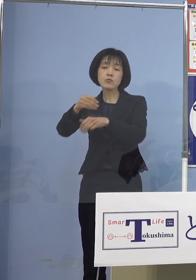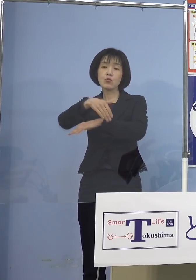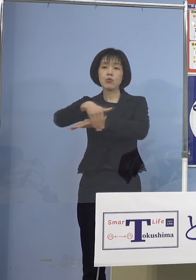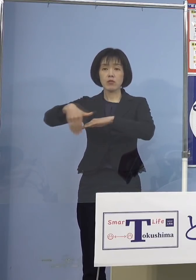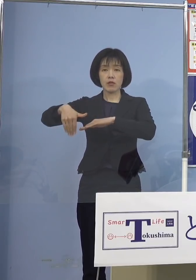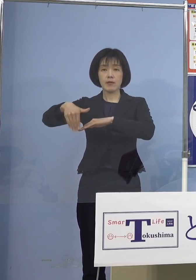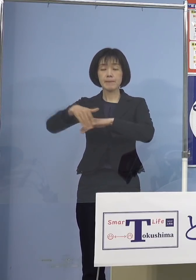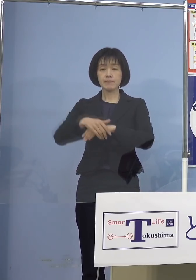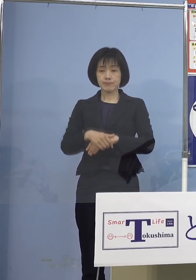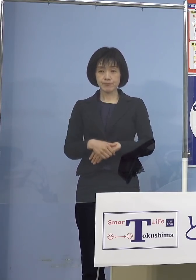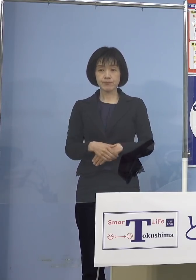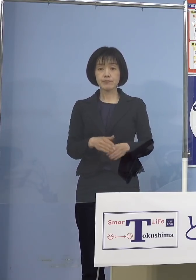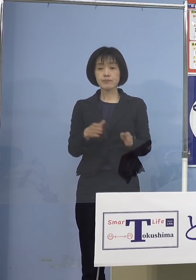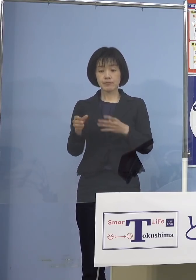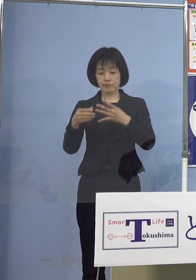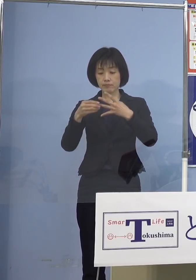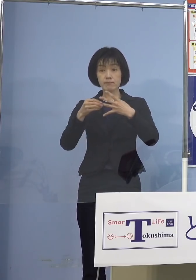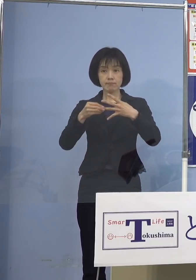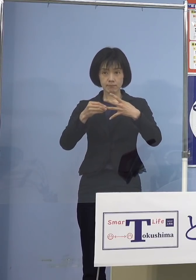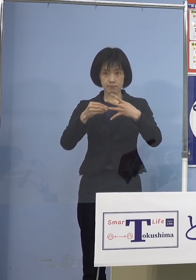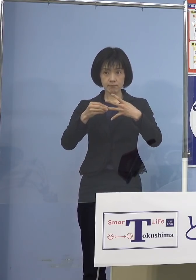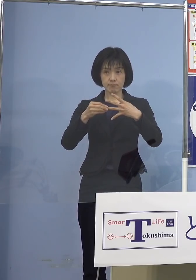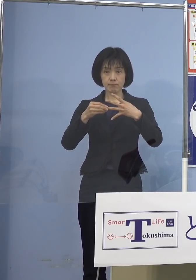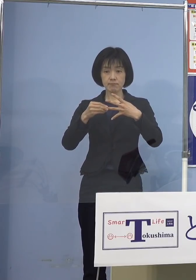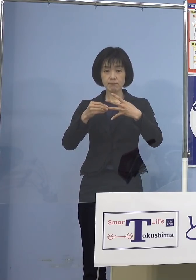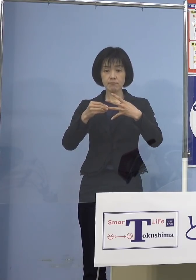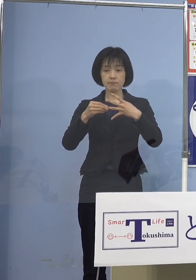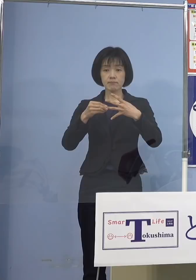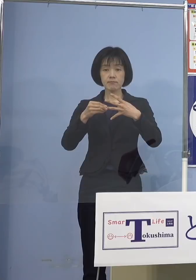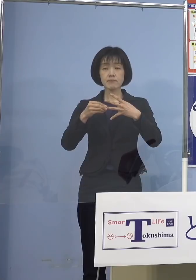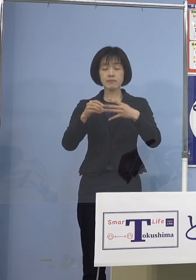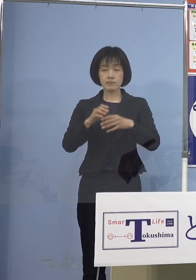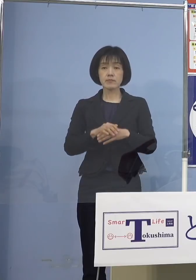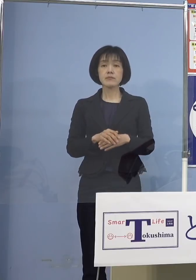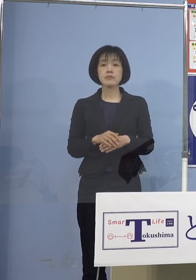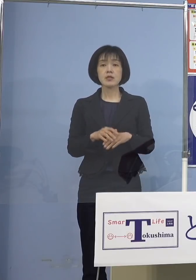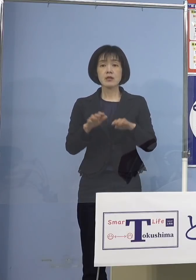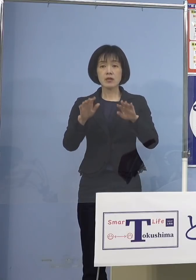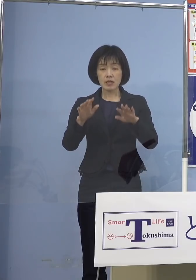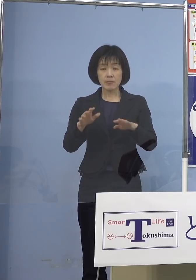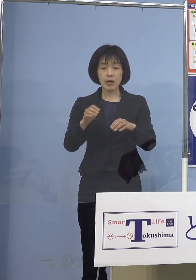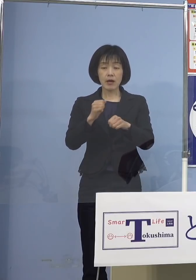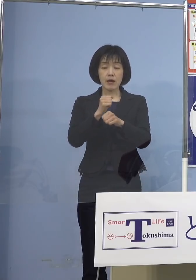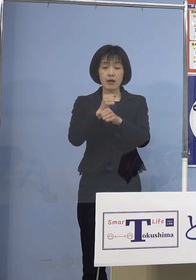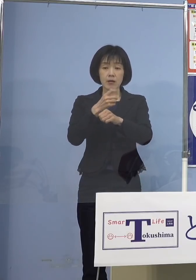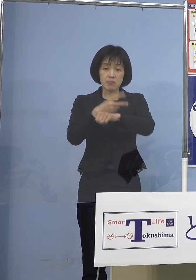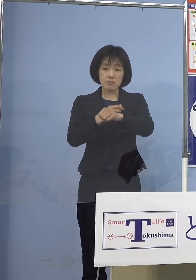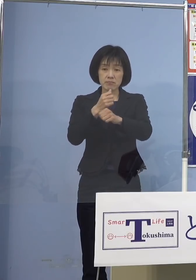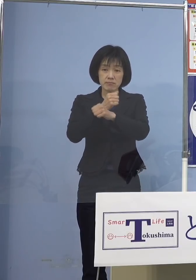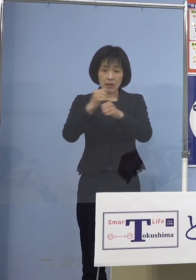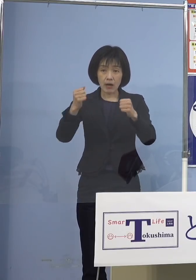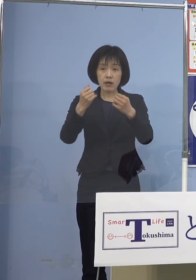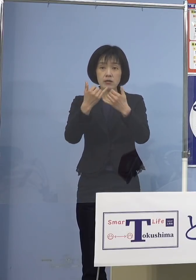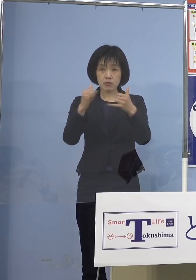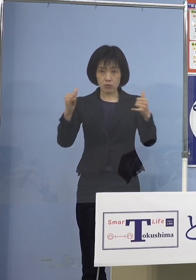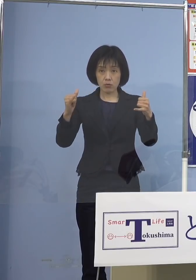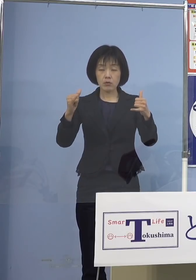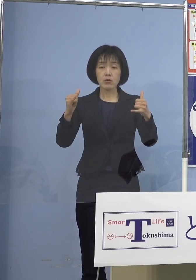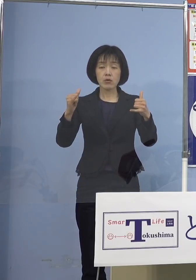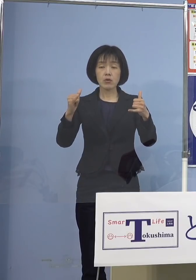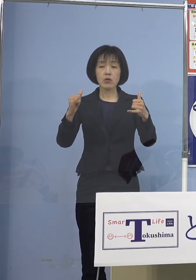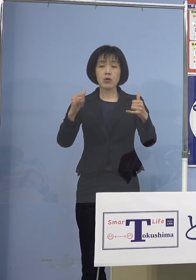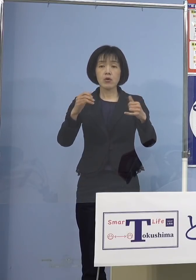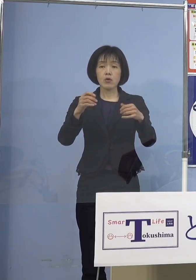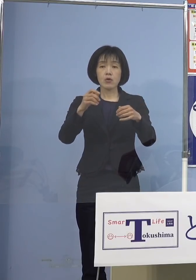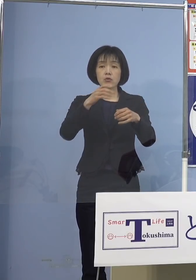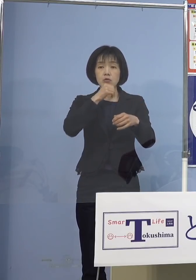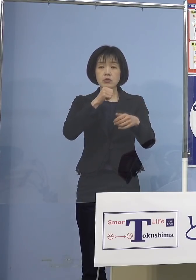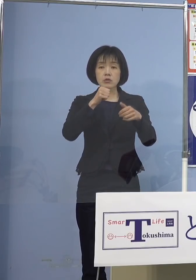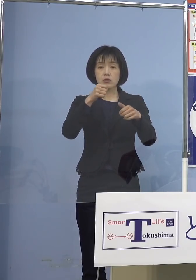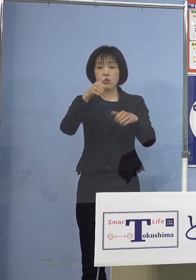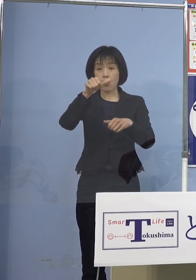次に3番目、今打てないと言っていた 特に5歳から11歳の